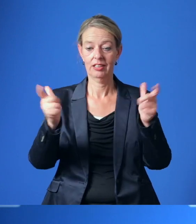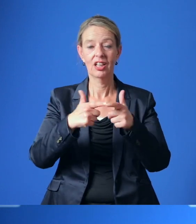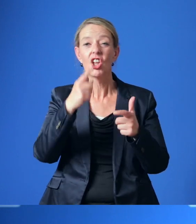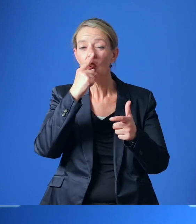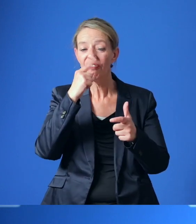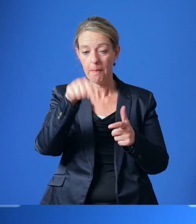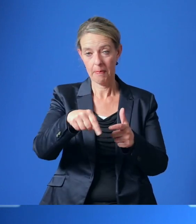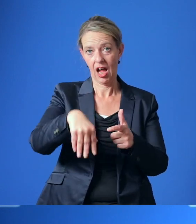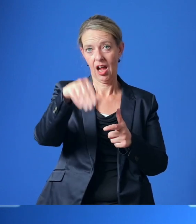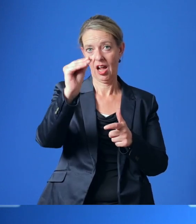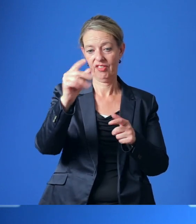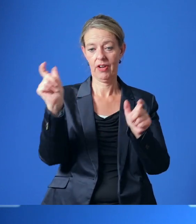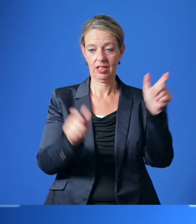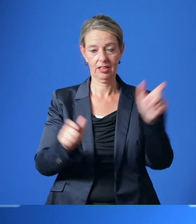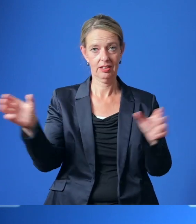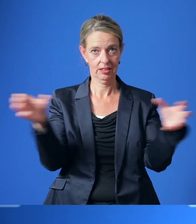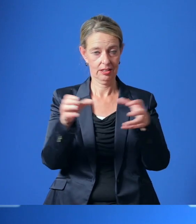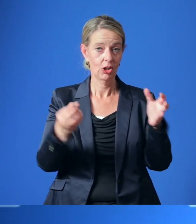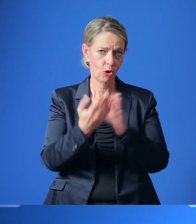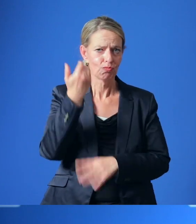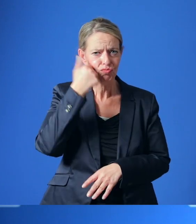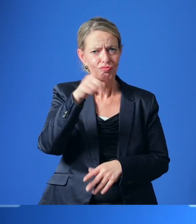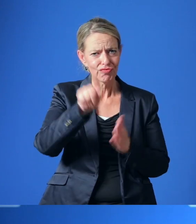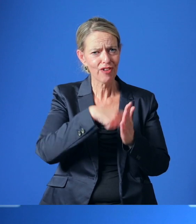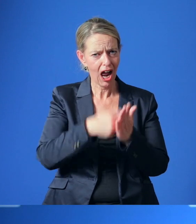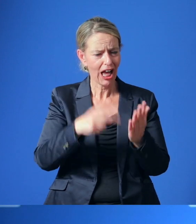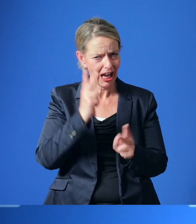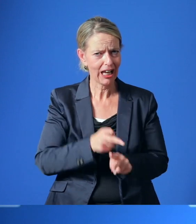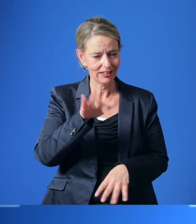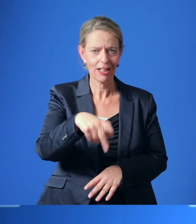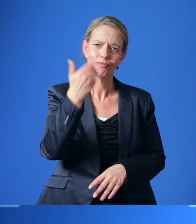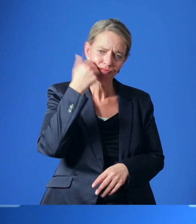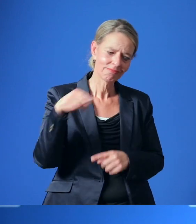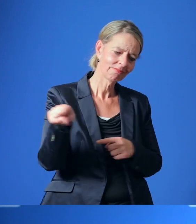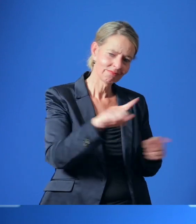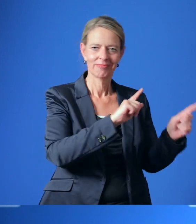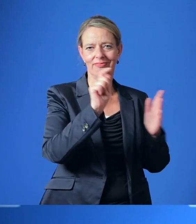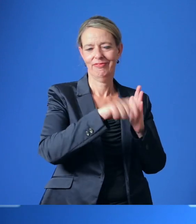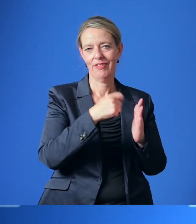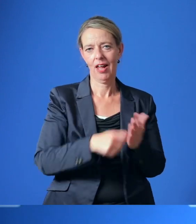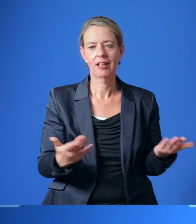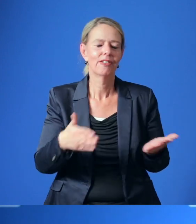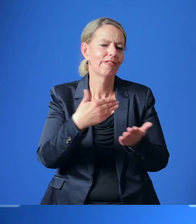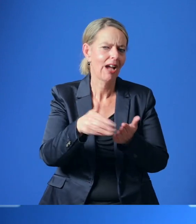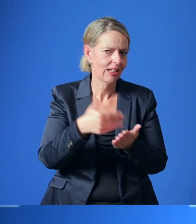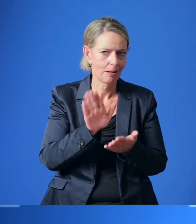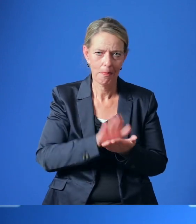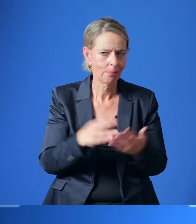Machen Sie von Ihrem Wahlrecht Gebrauch, bitte gehen Sie wählen. Und natürlich gilt auch weiterhin: Bitte bleiben Sie gesund!